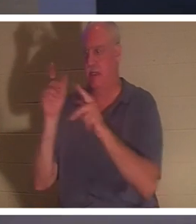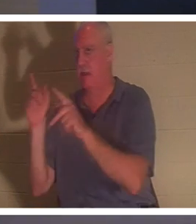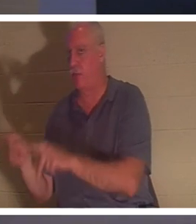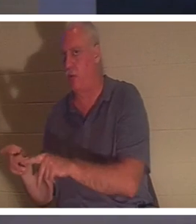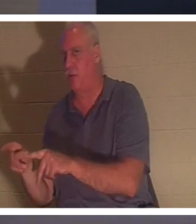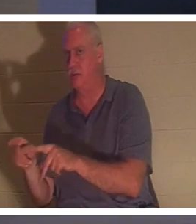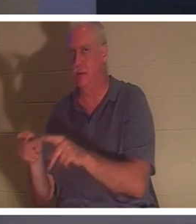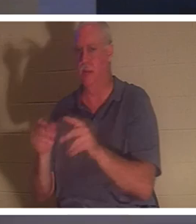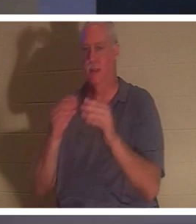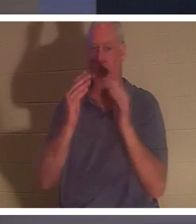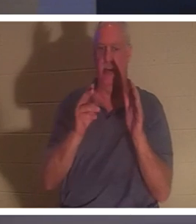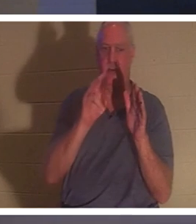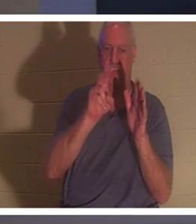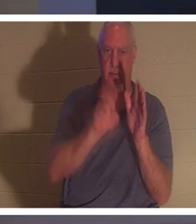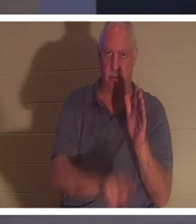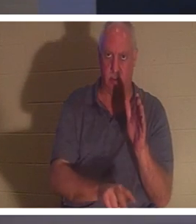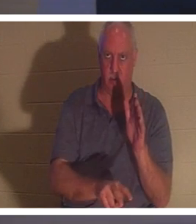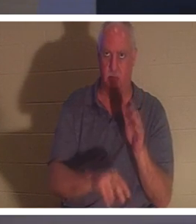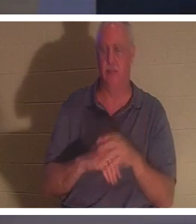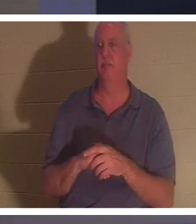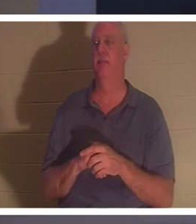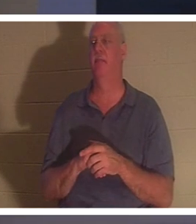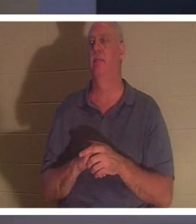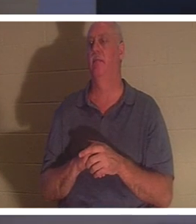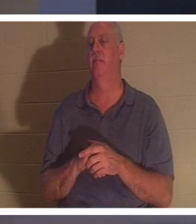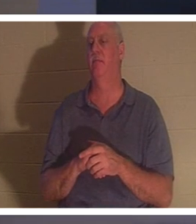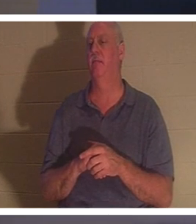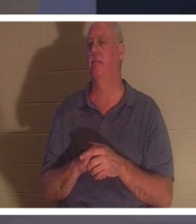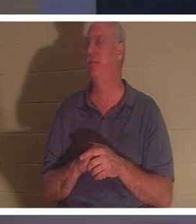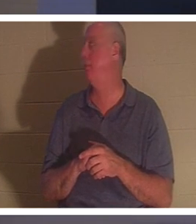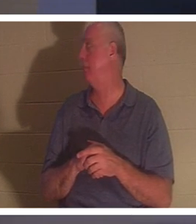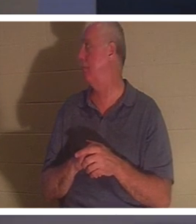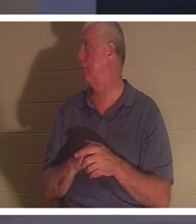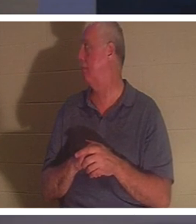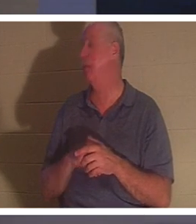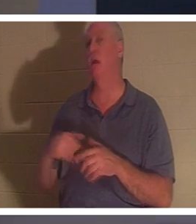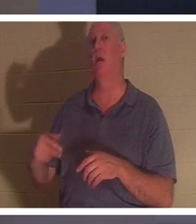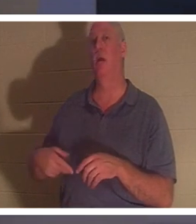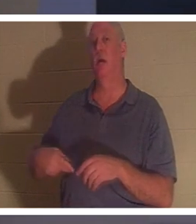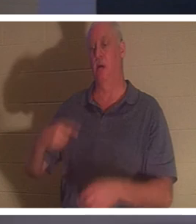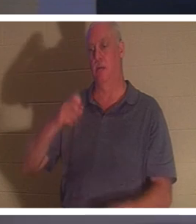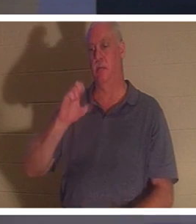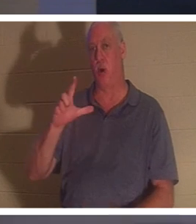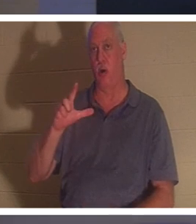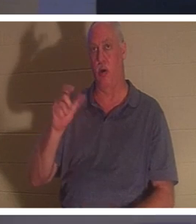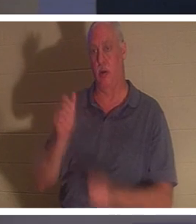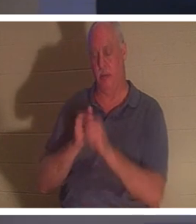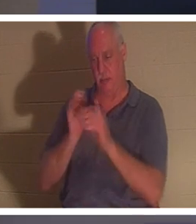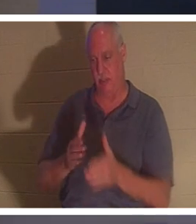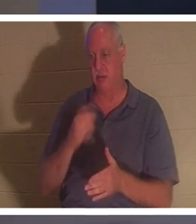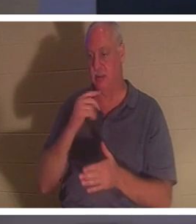. 나는 그것을 좋아한다! 바울은 그것을 어떻게 표현합니까? 사도 바울. 그는 고린도후서에서 말씀하셨고 그것은